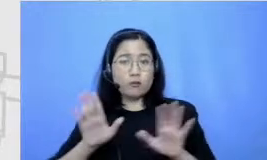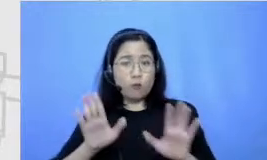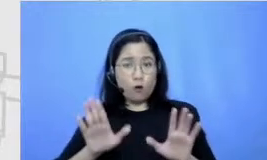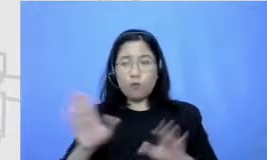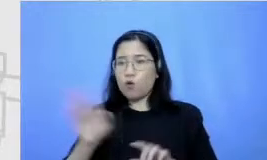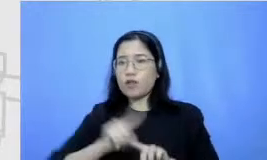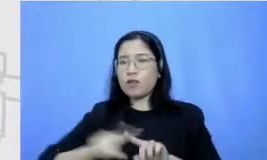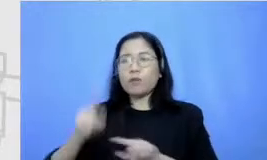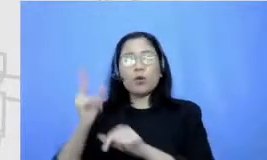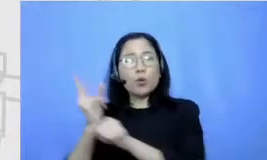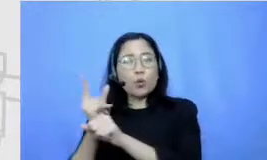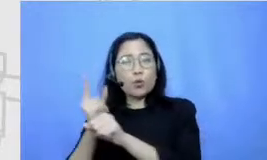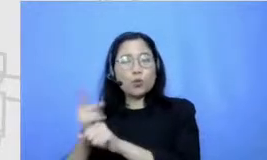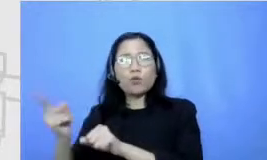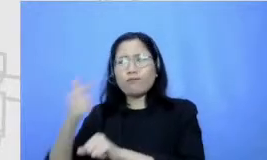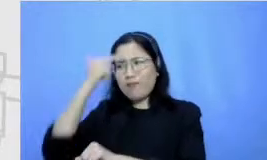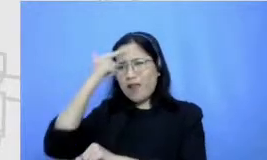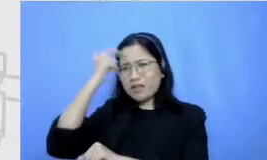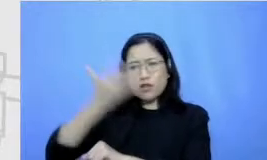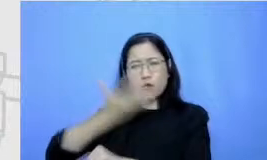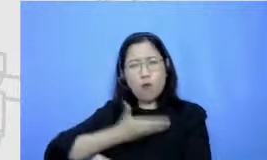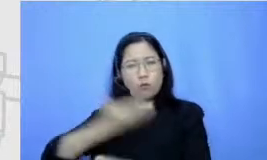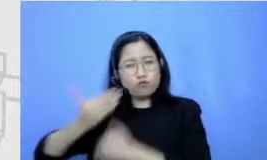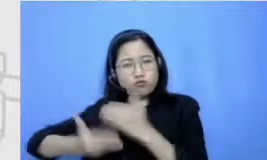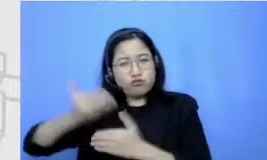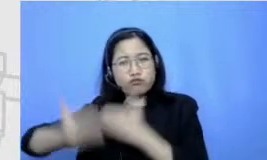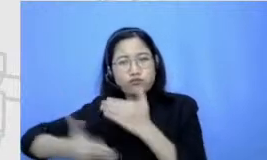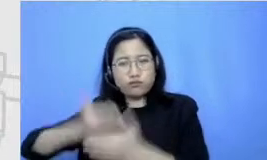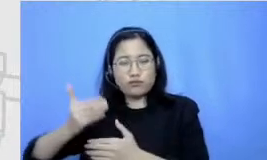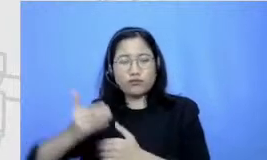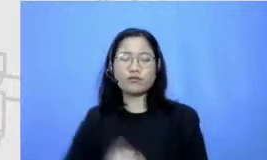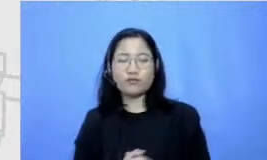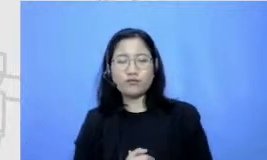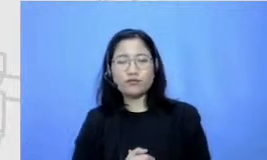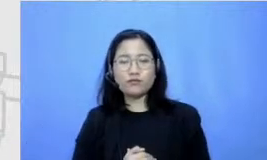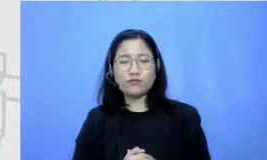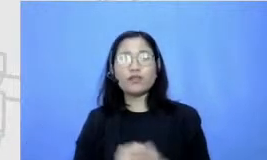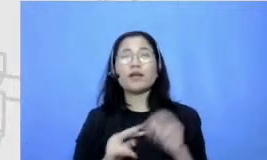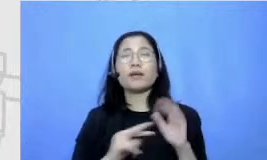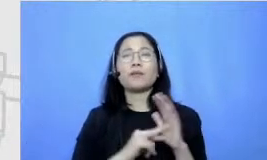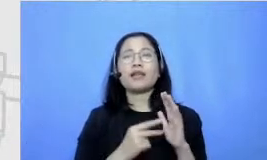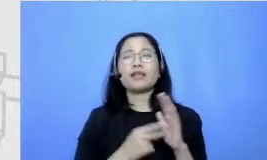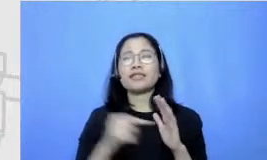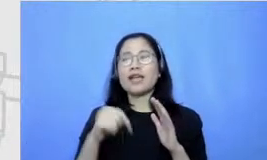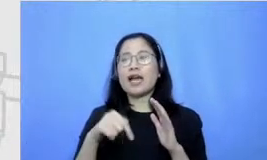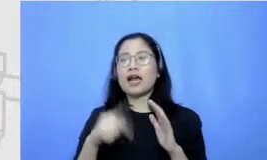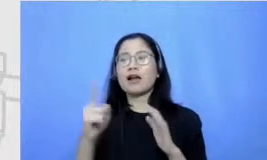mau belajar oke nah Berarti naskahnya kembali lagi ke peran guru nanak pernah punya enggak